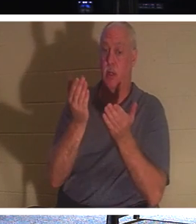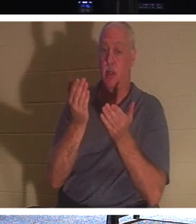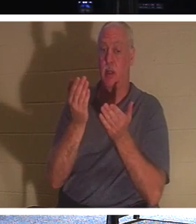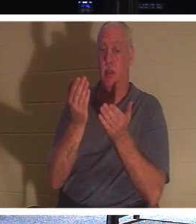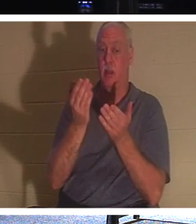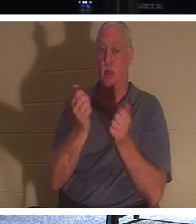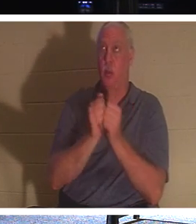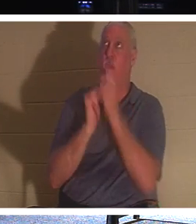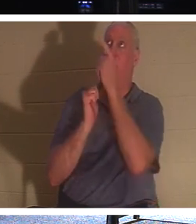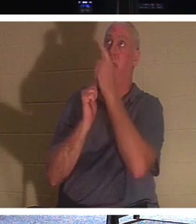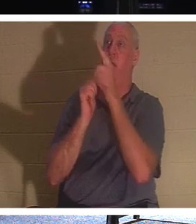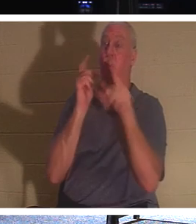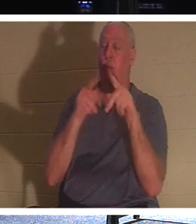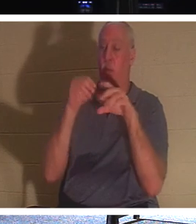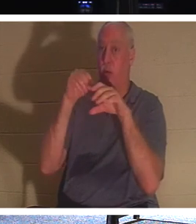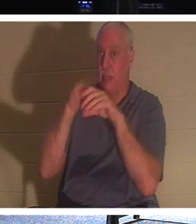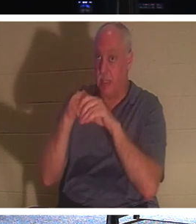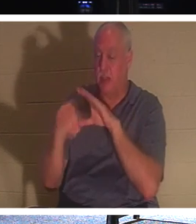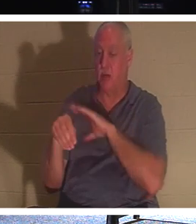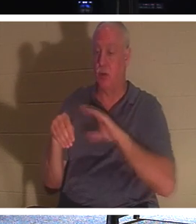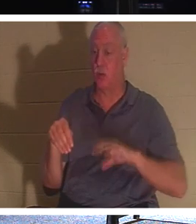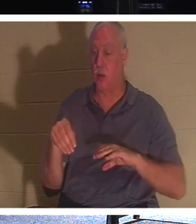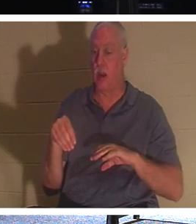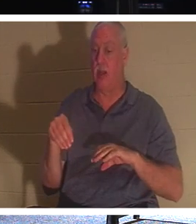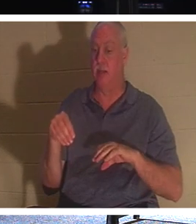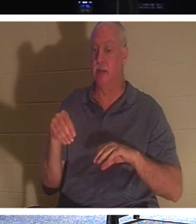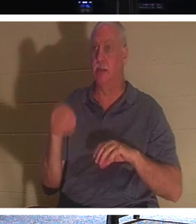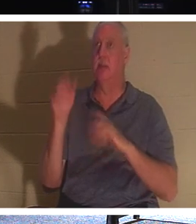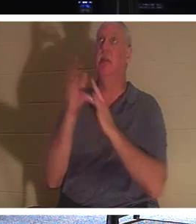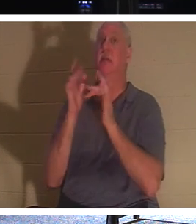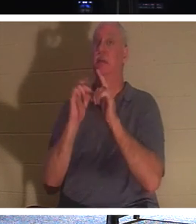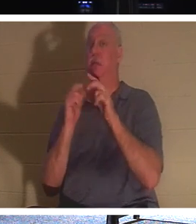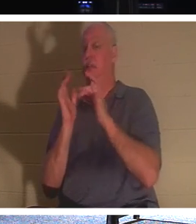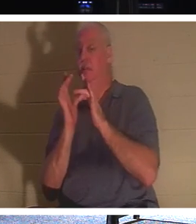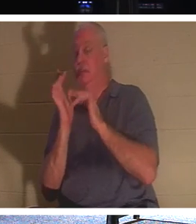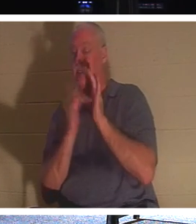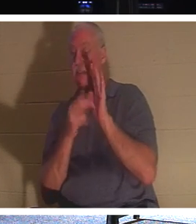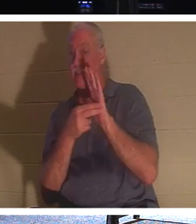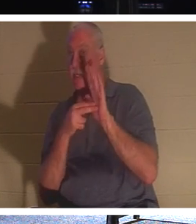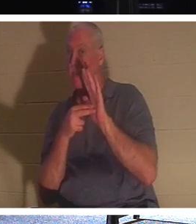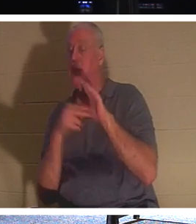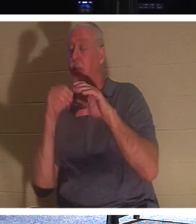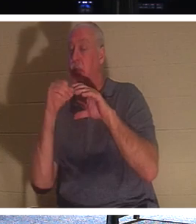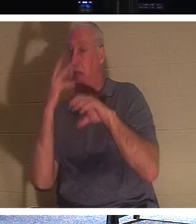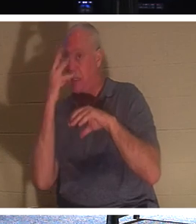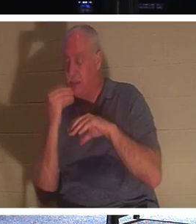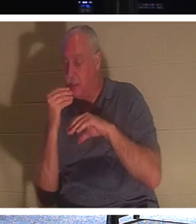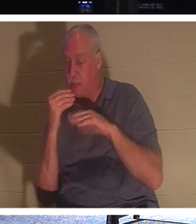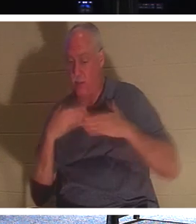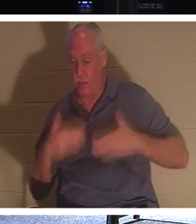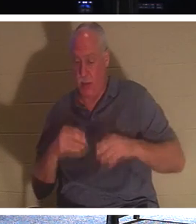die Jesus „schläft“ nennt. Ihr Körper ist in der Erde, aber ihr Geist, ihre Seele,